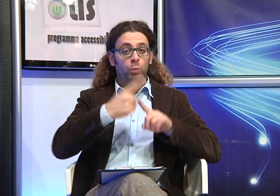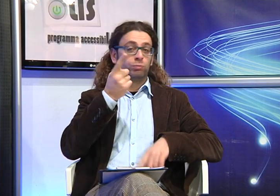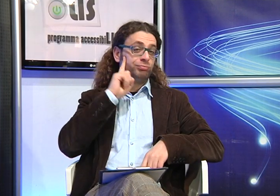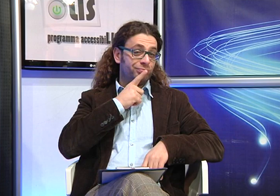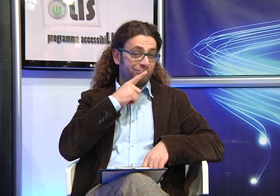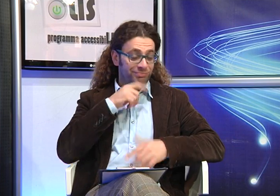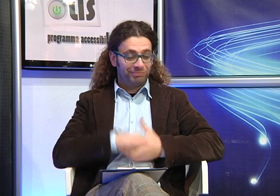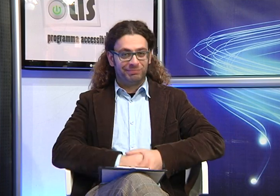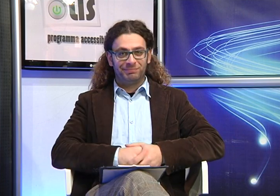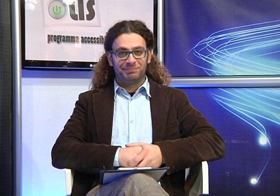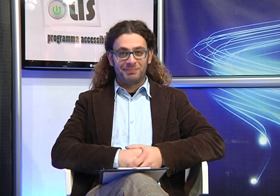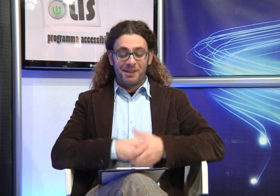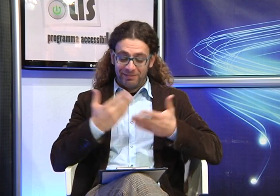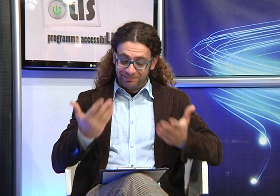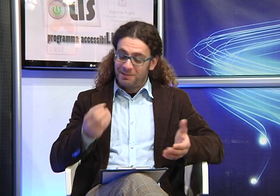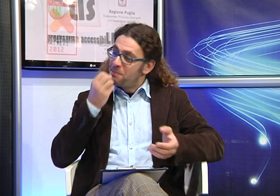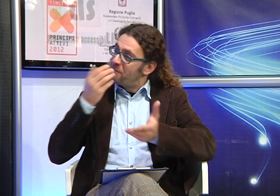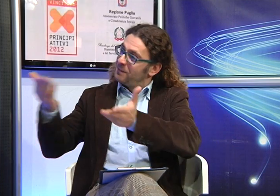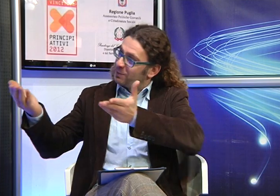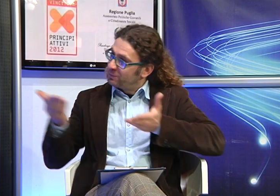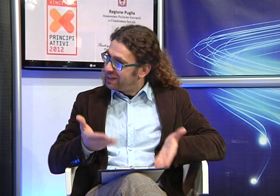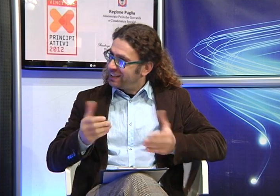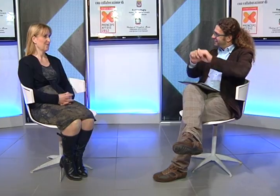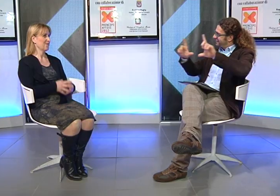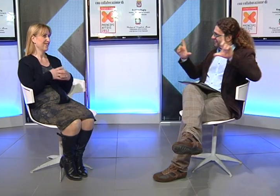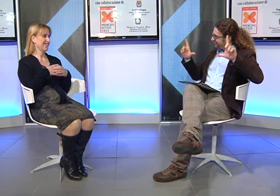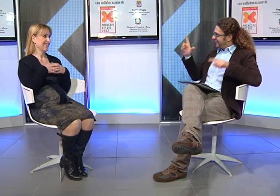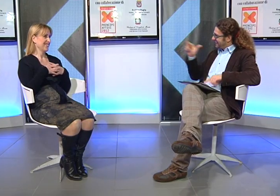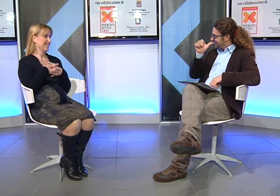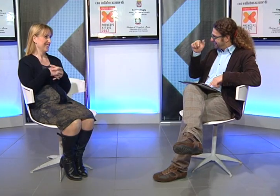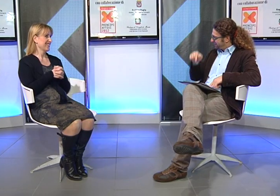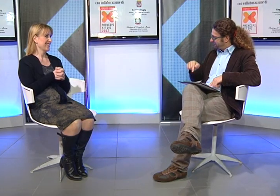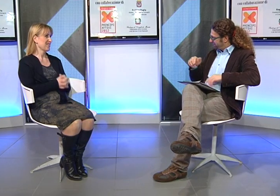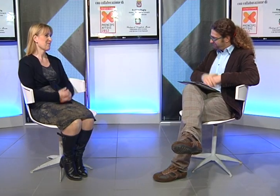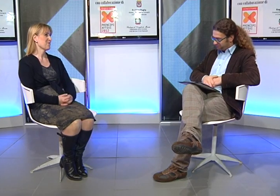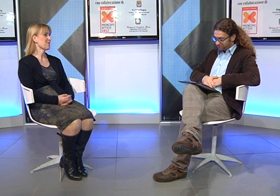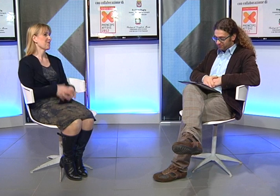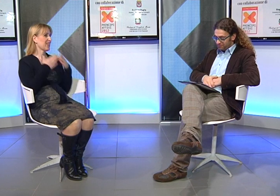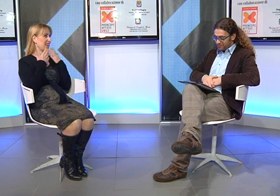mamma avere un figlio sordo. Benvenuta al programma di accessibiLISsimo.